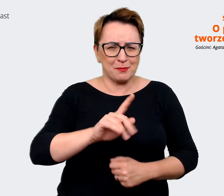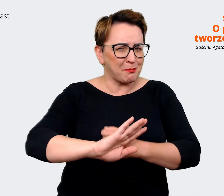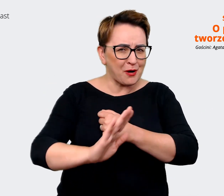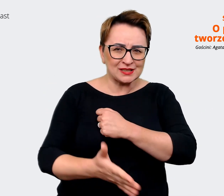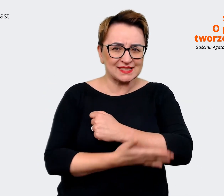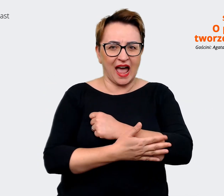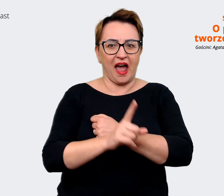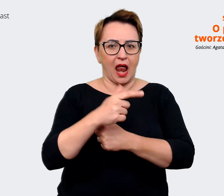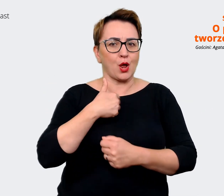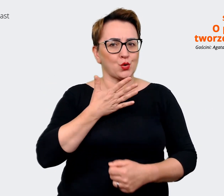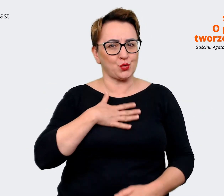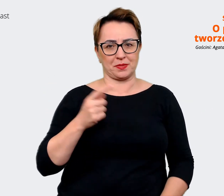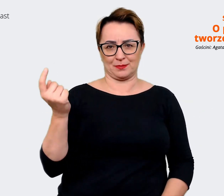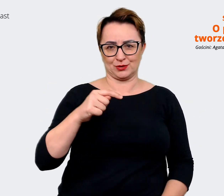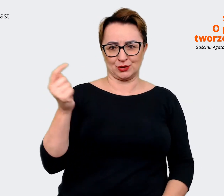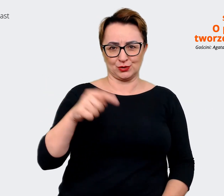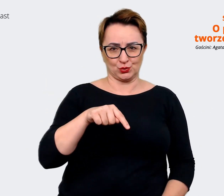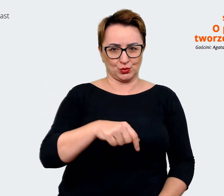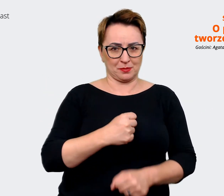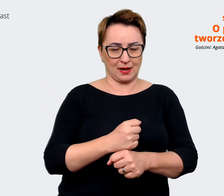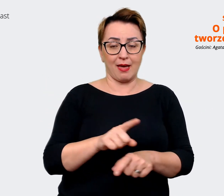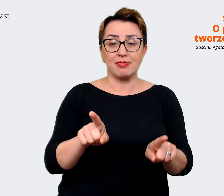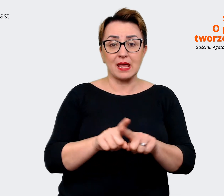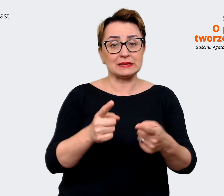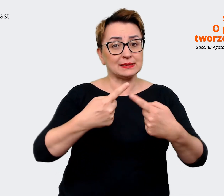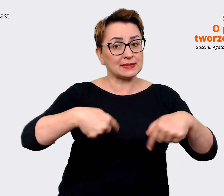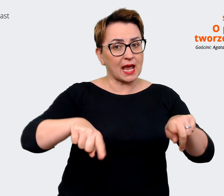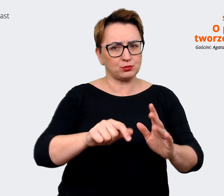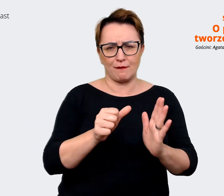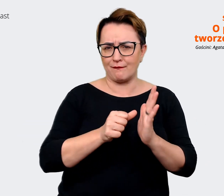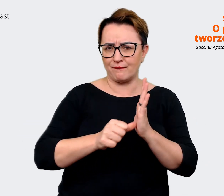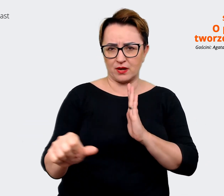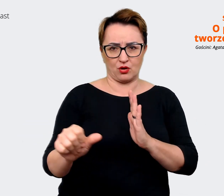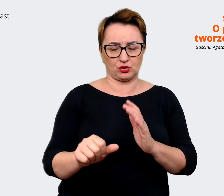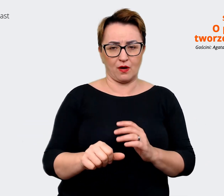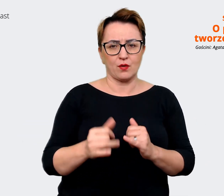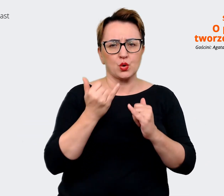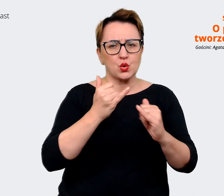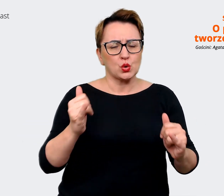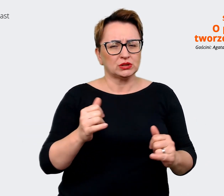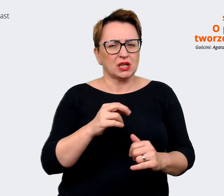wyjątkowy zespół. Super są te rzeczy, które robimy. Naprawdę jestem zadowolona.